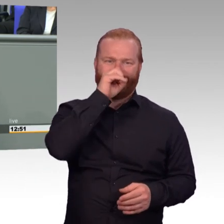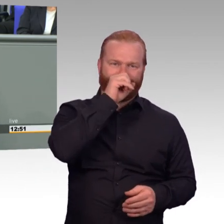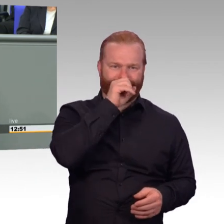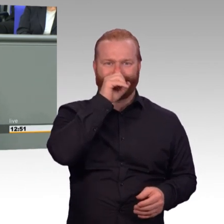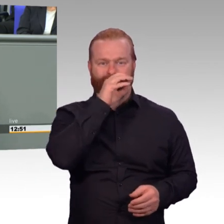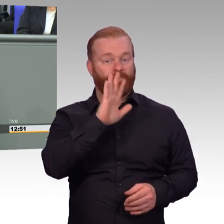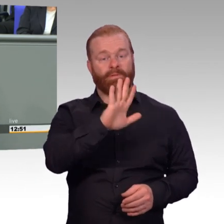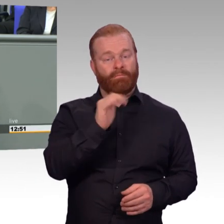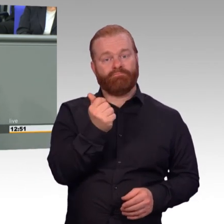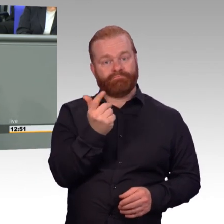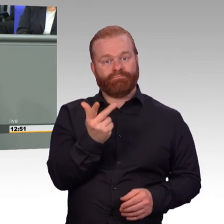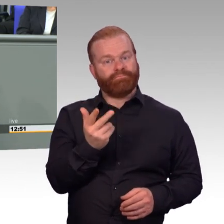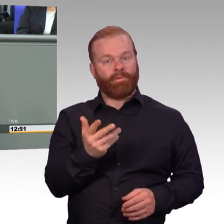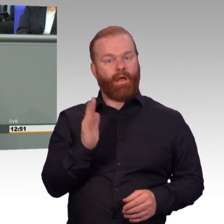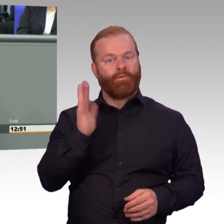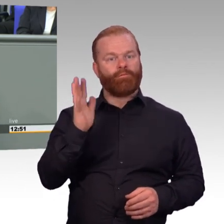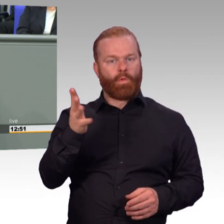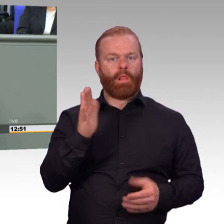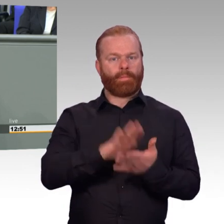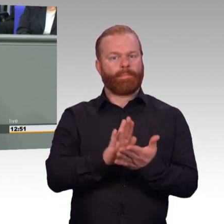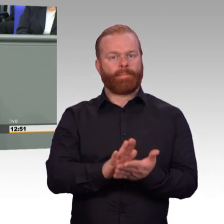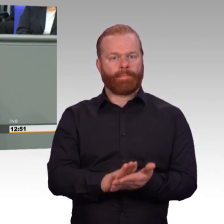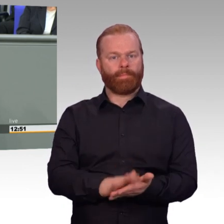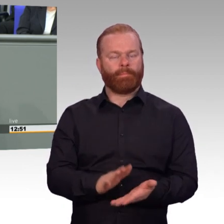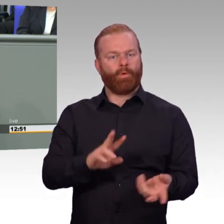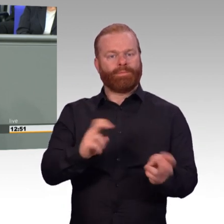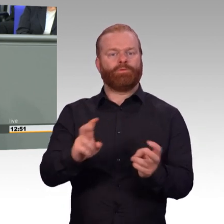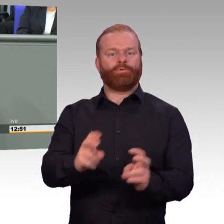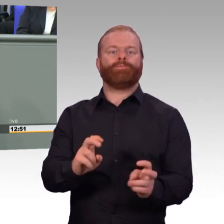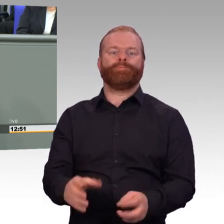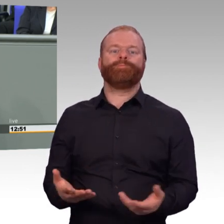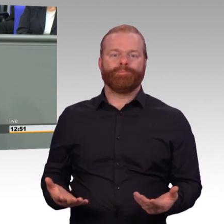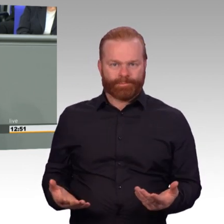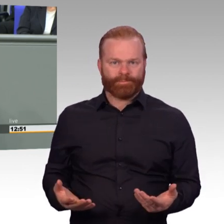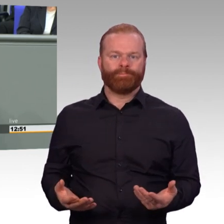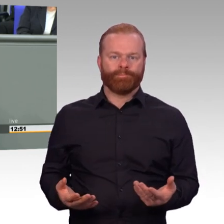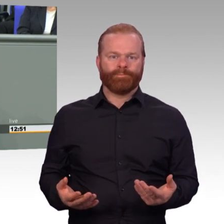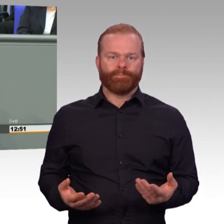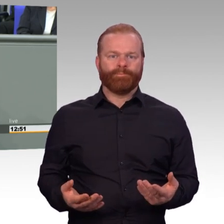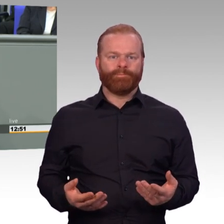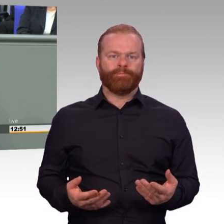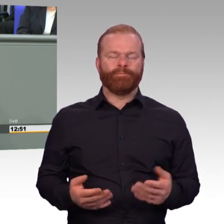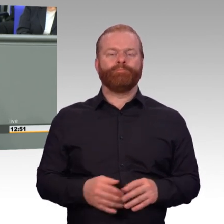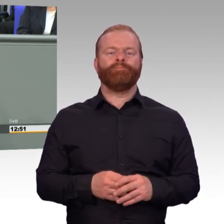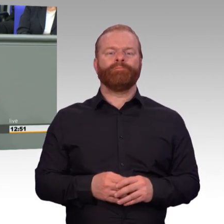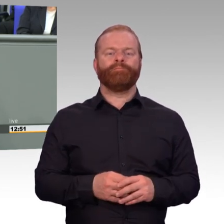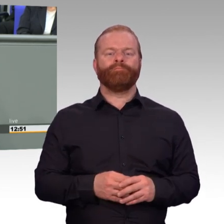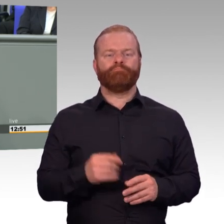Uns darauf nur zu beschränken, die Dinge und die Defizite zu benennen und nur das Negative zu beschreiben,